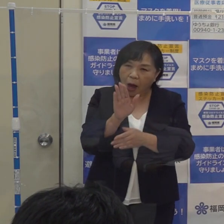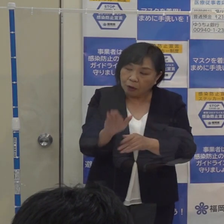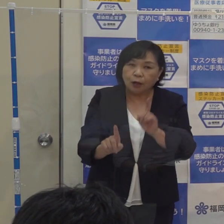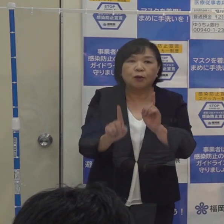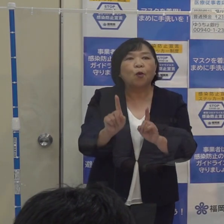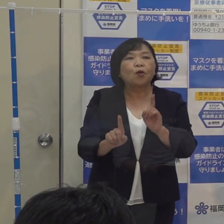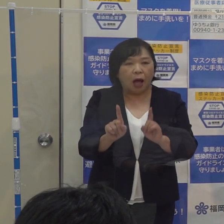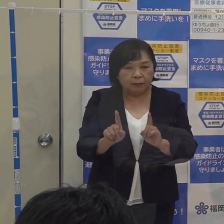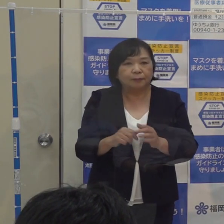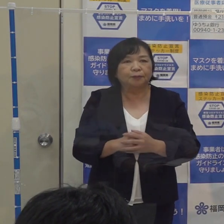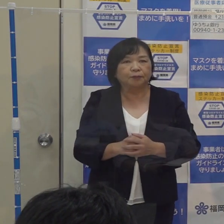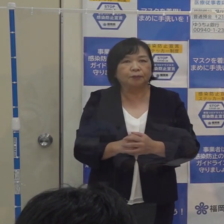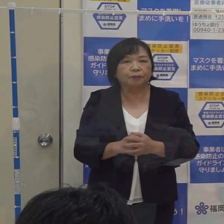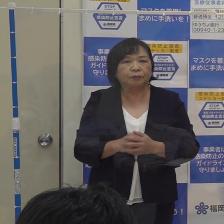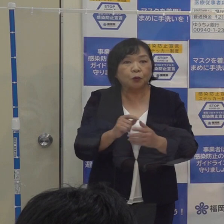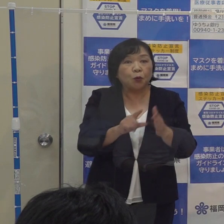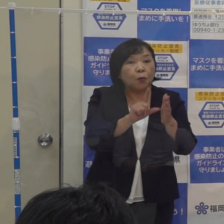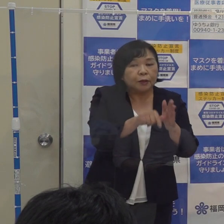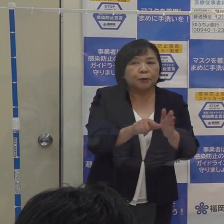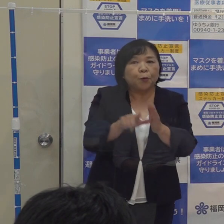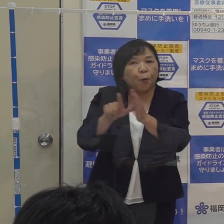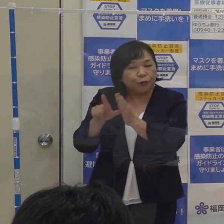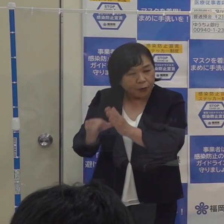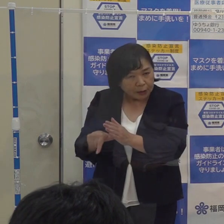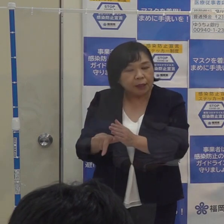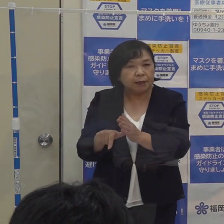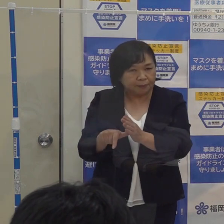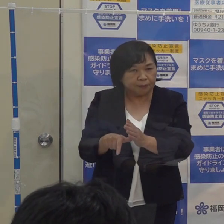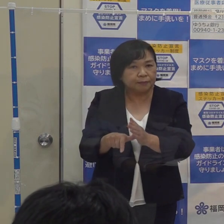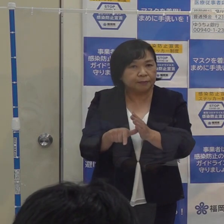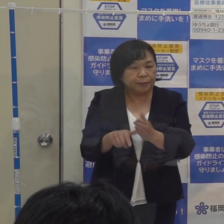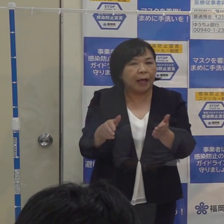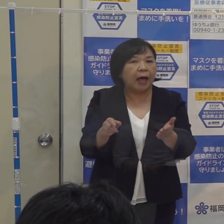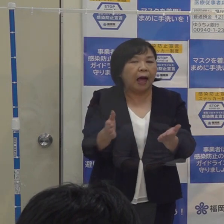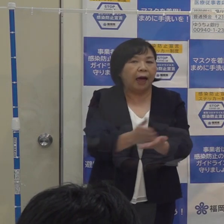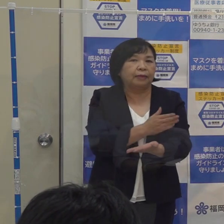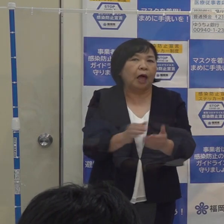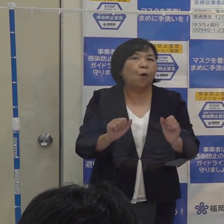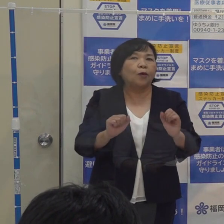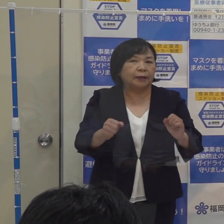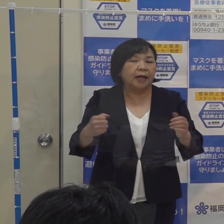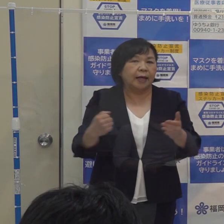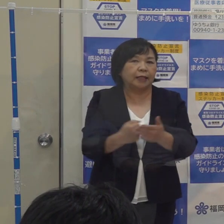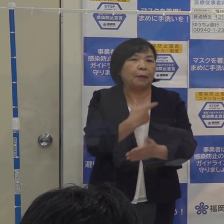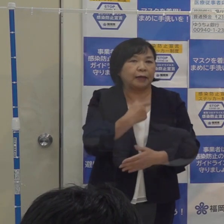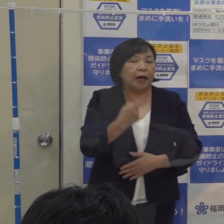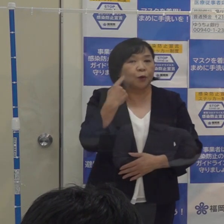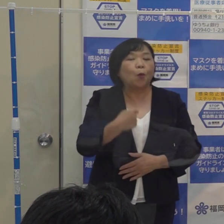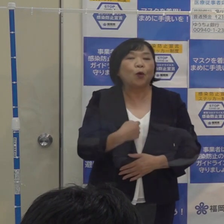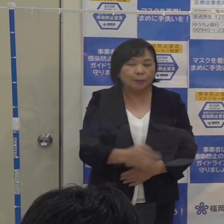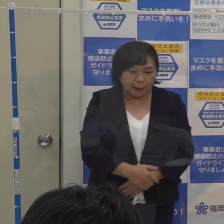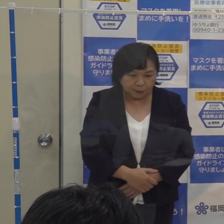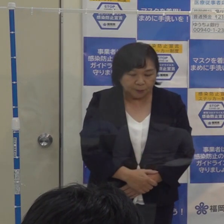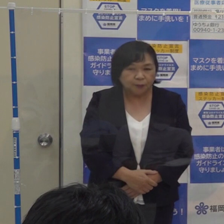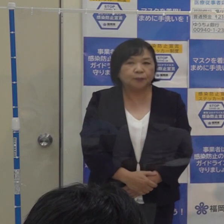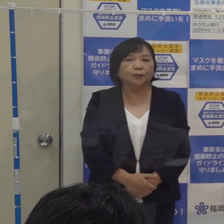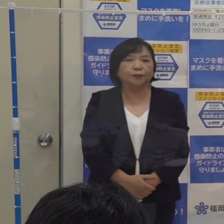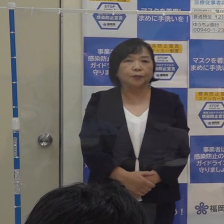これについては その際 総合的に判断をして 決めていきたいと このように考えております